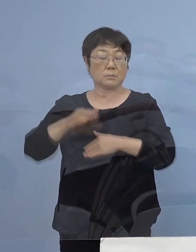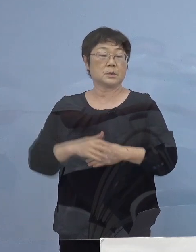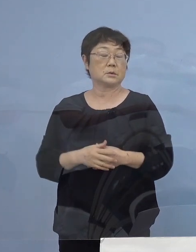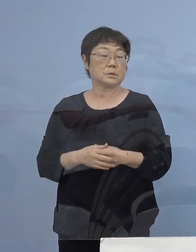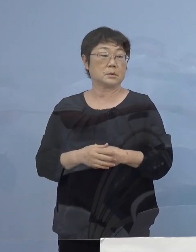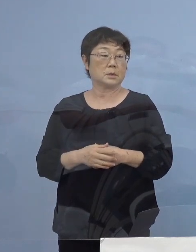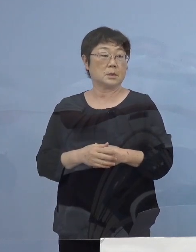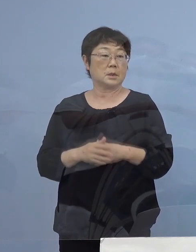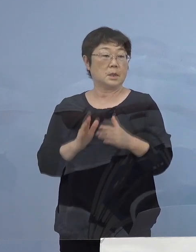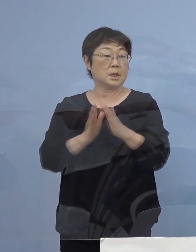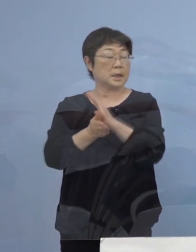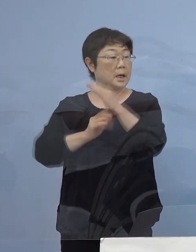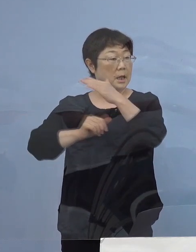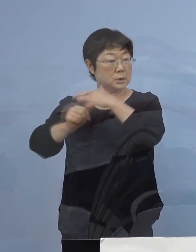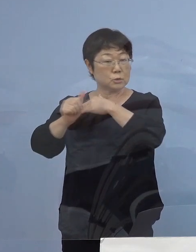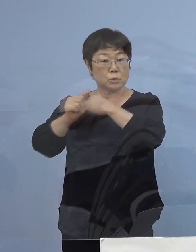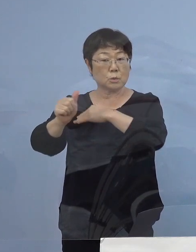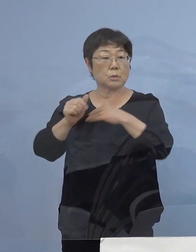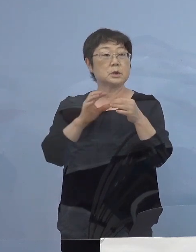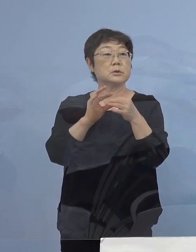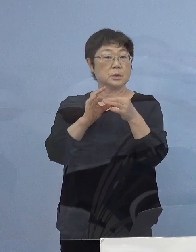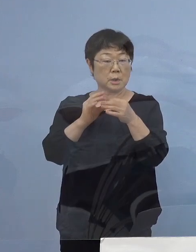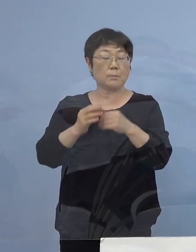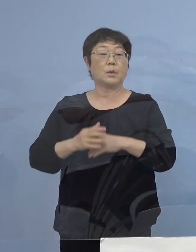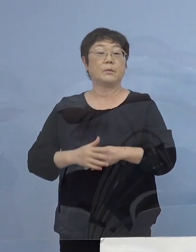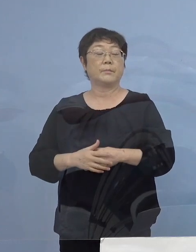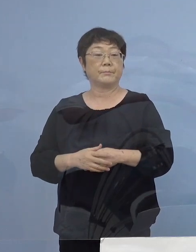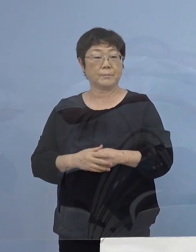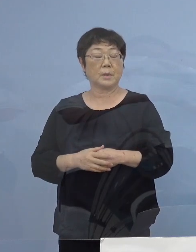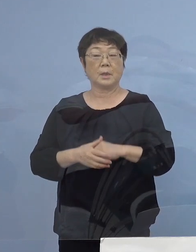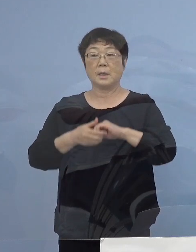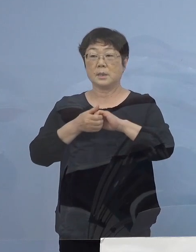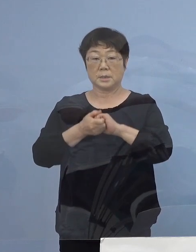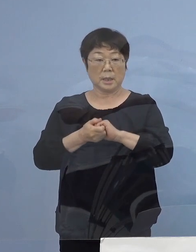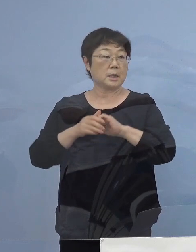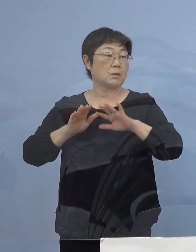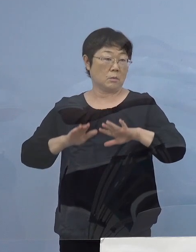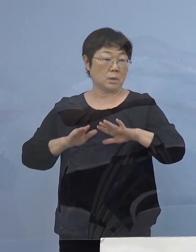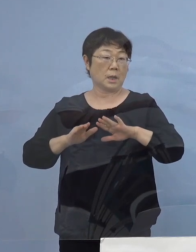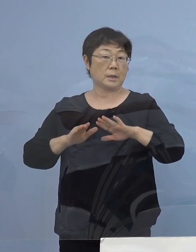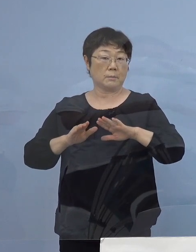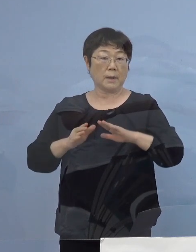県外の出張 こうした点についても 是非今回は見送っていただく